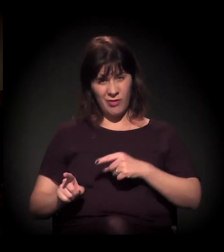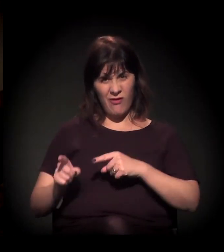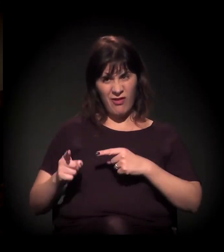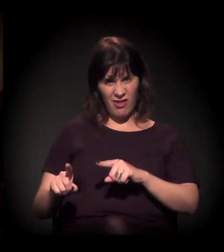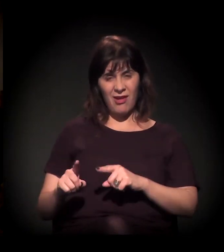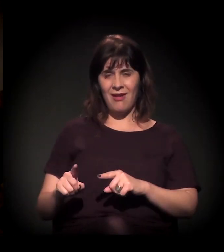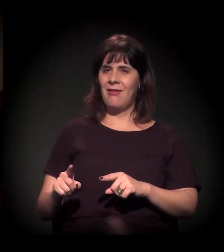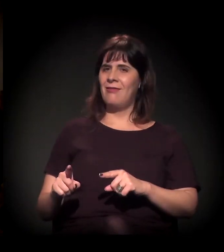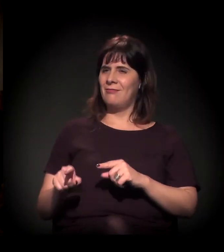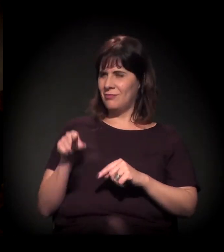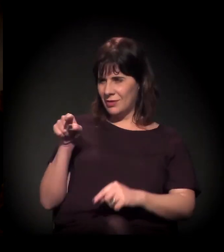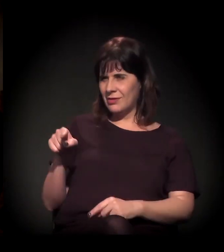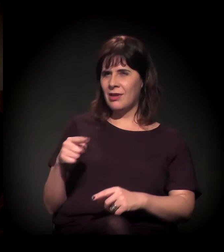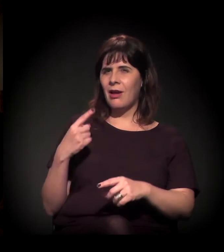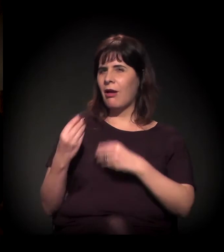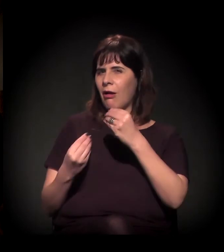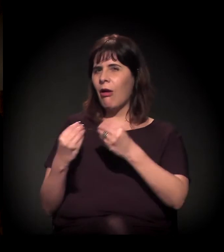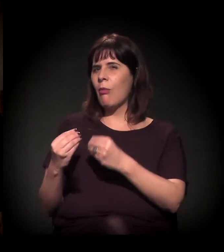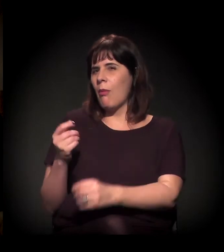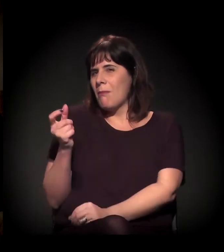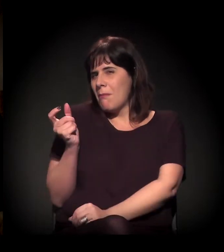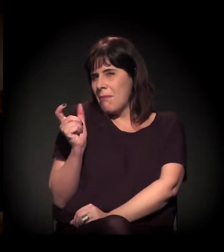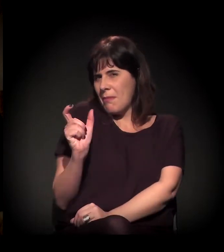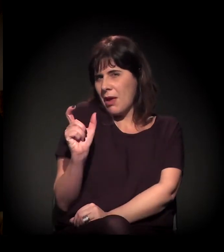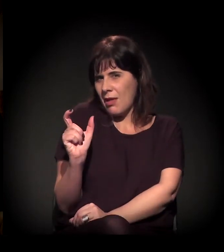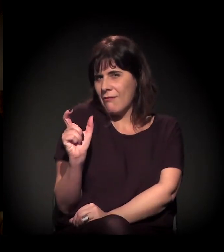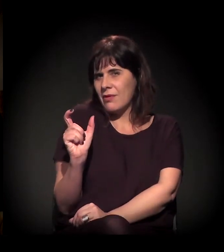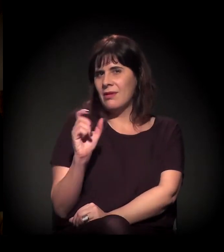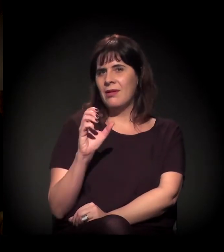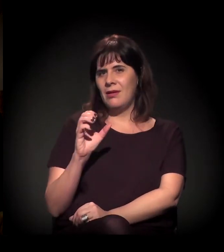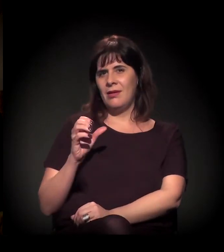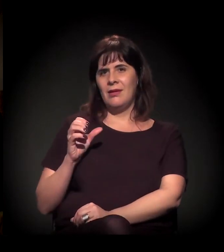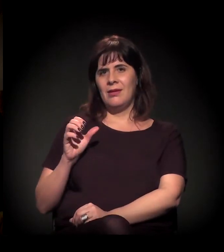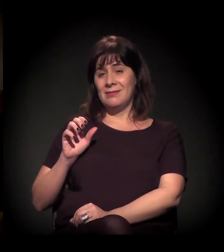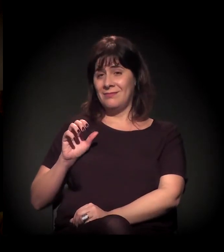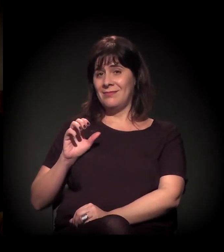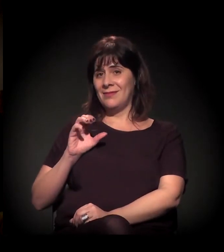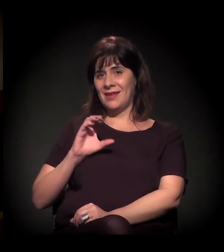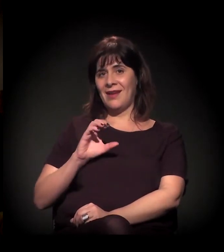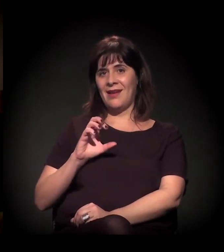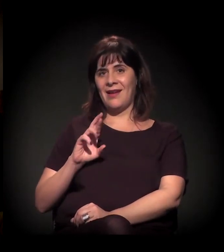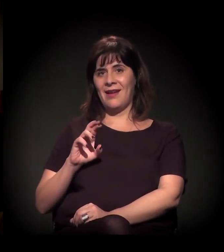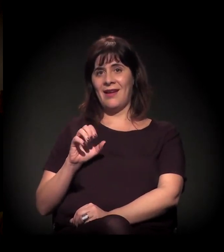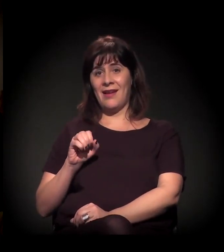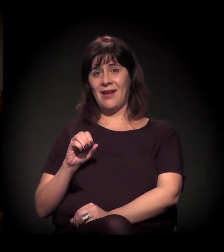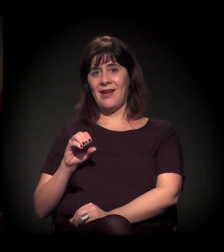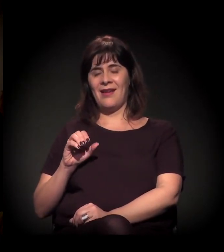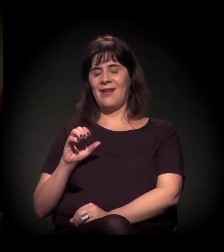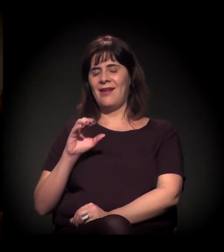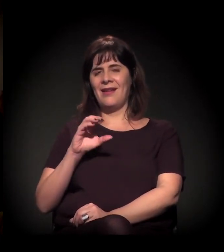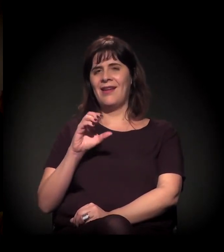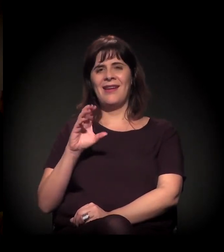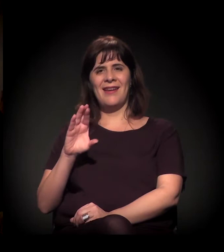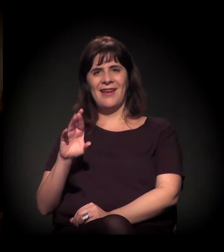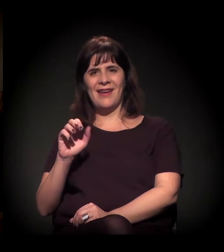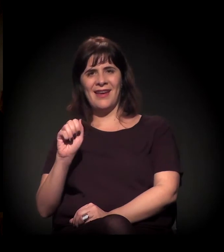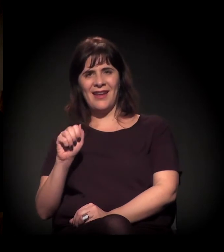Vocês têm essa conversa sobre a questão da palavra, o que significa? Você concorda com o que o Carl Hart colocou?